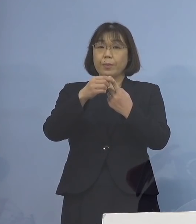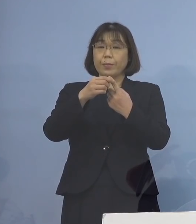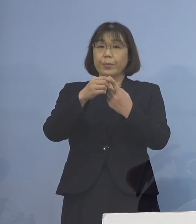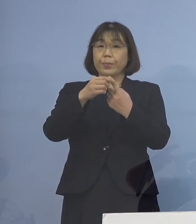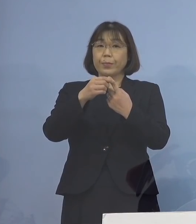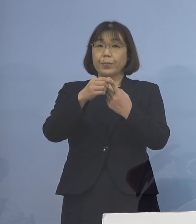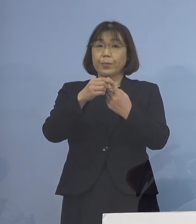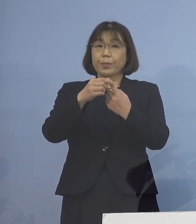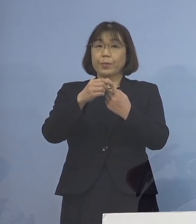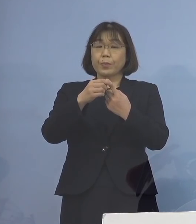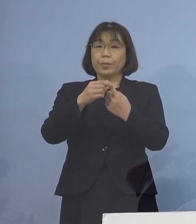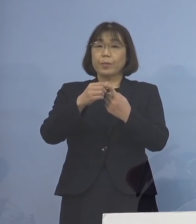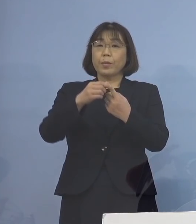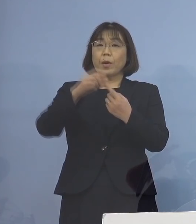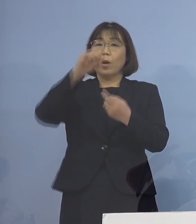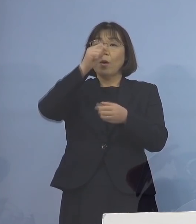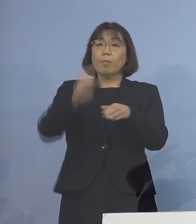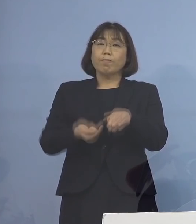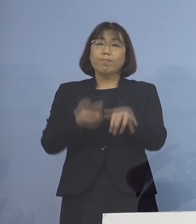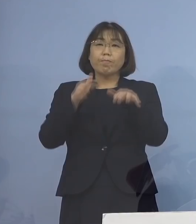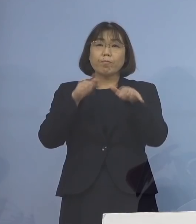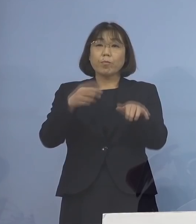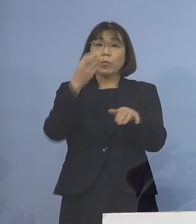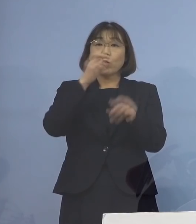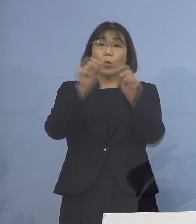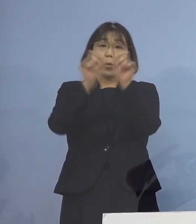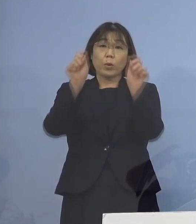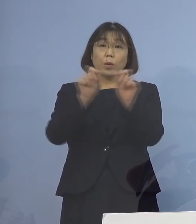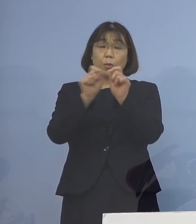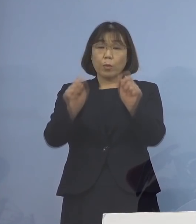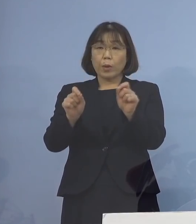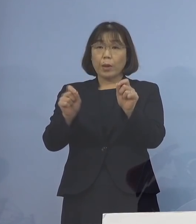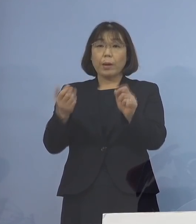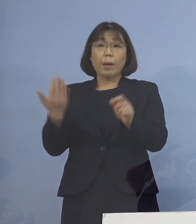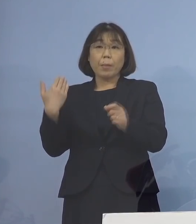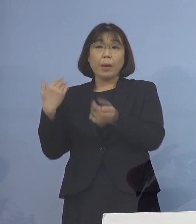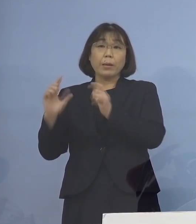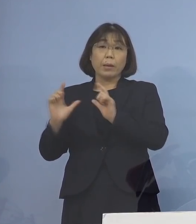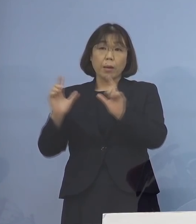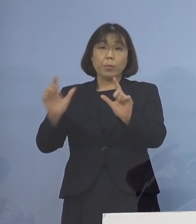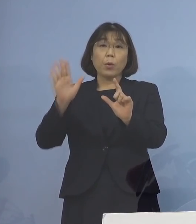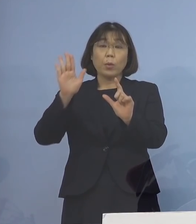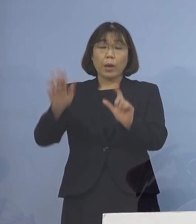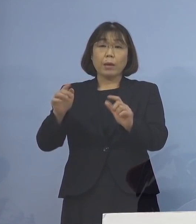積極的疫学調査の結果 これまで発表した8名に